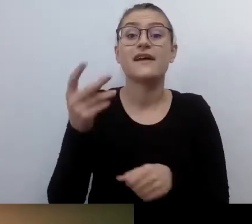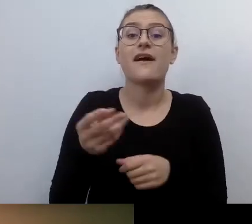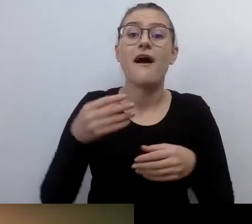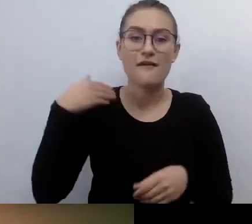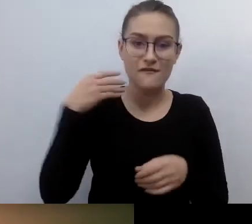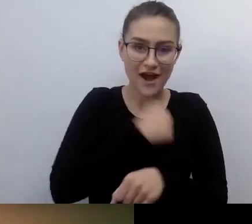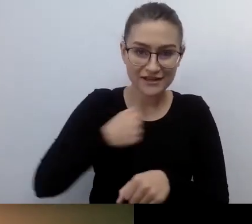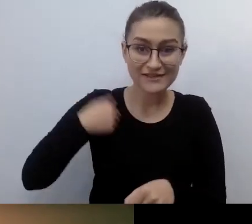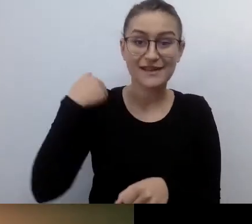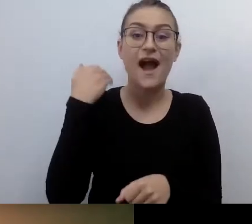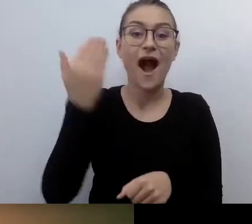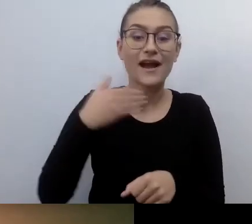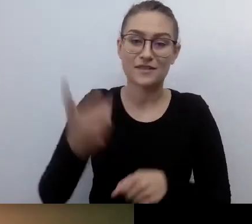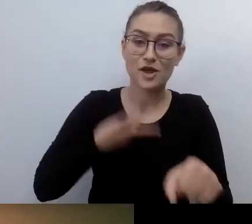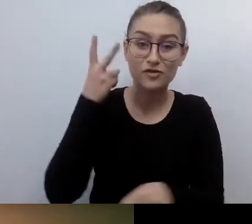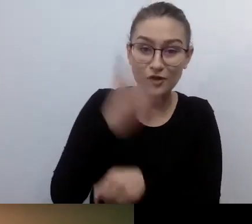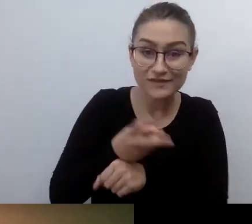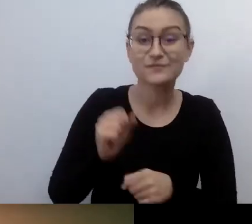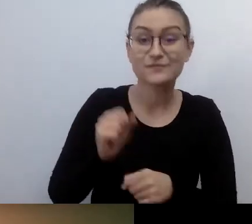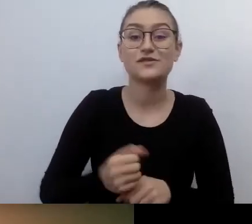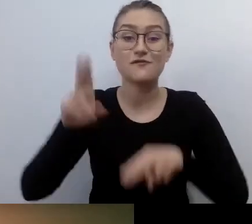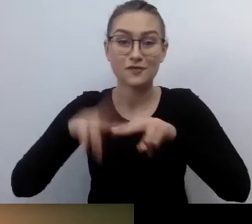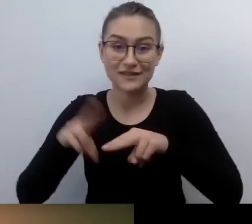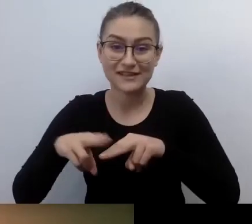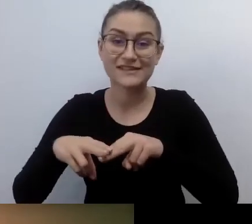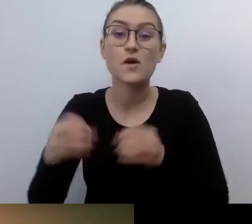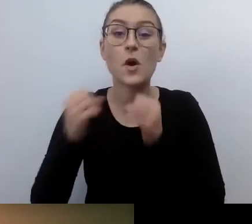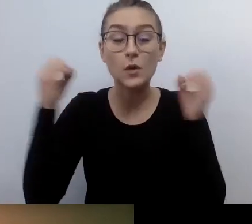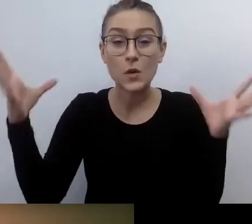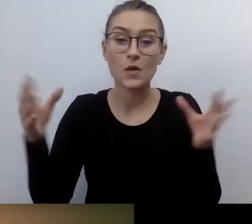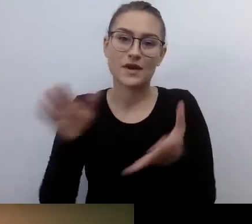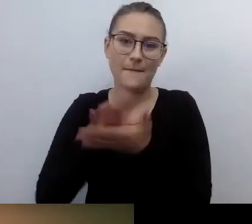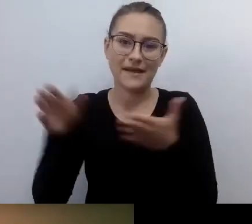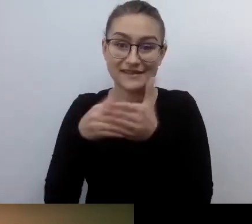Projekt jest finansowany przez m.st. Warszawa. Równie istotne: